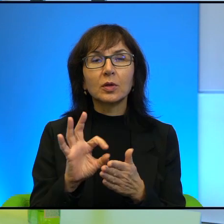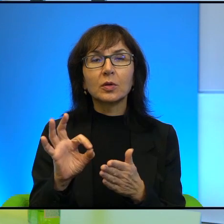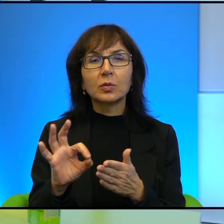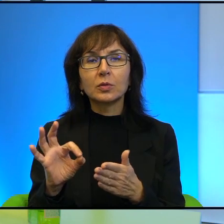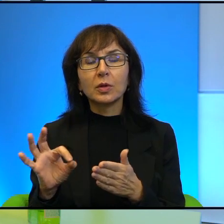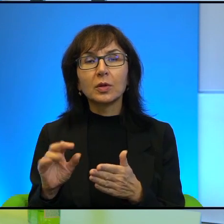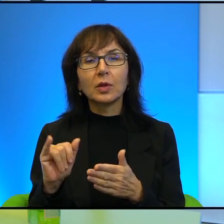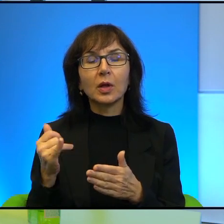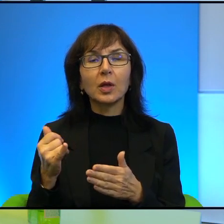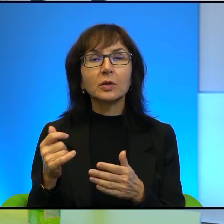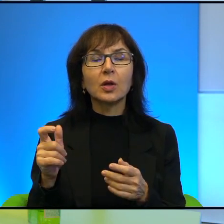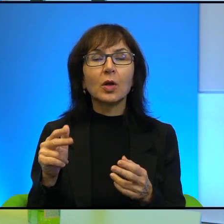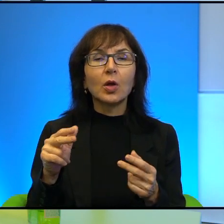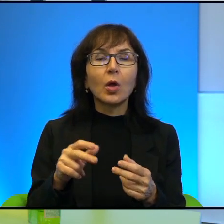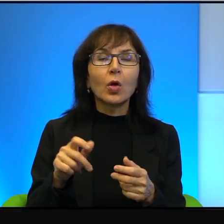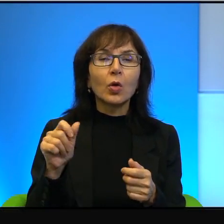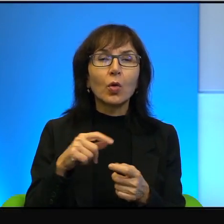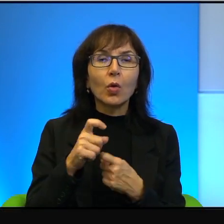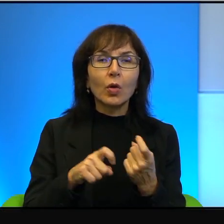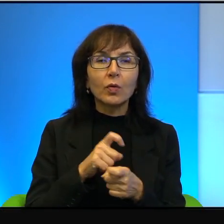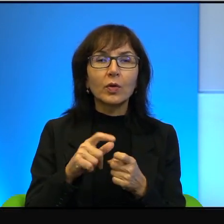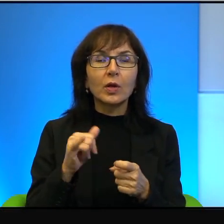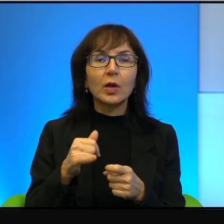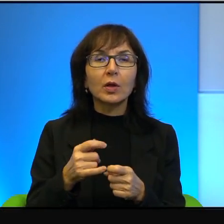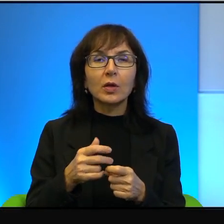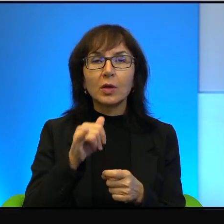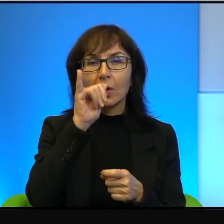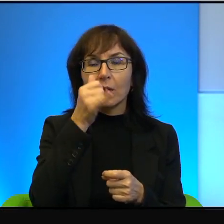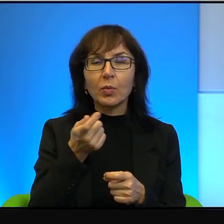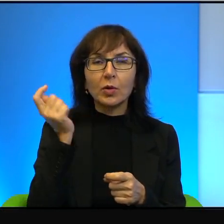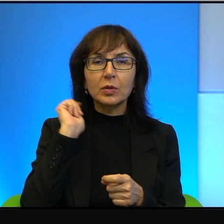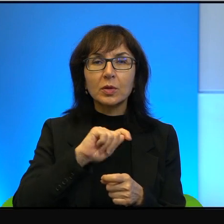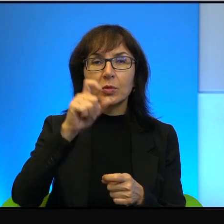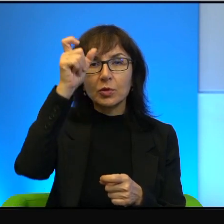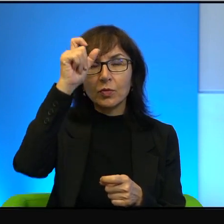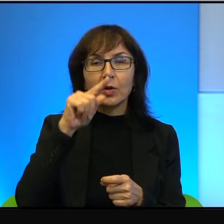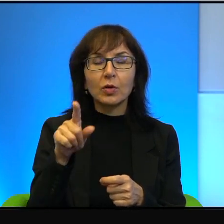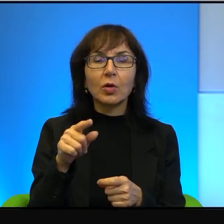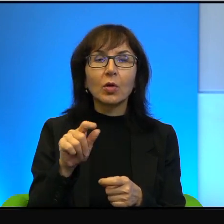tego konfliktu. Jak nie mogę zabić człowieka, to przynajmniej mu zniszczę gaj oliwny,